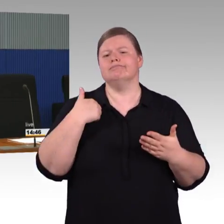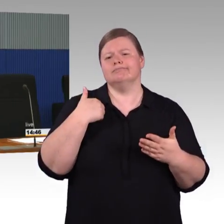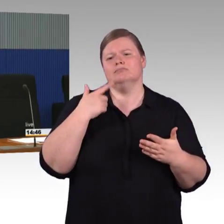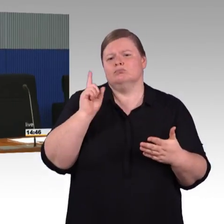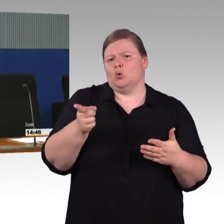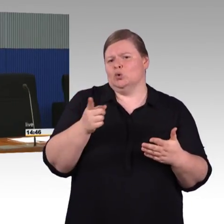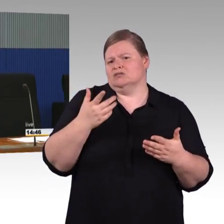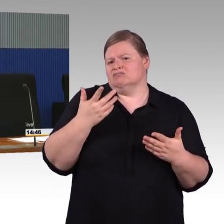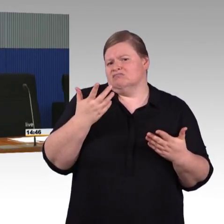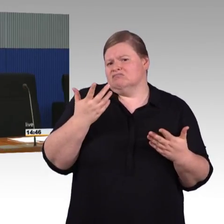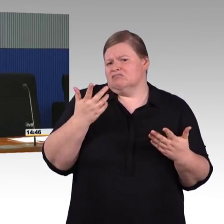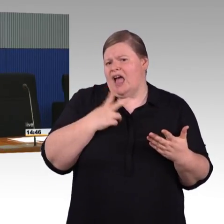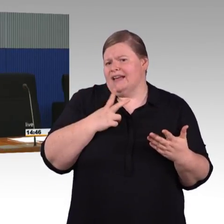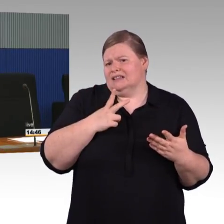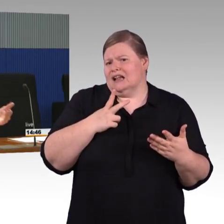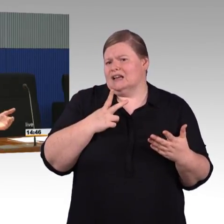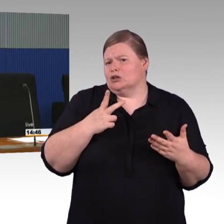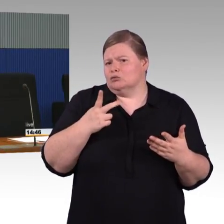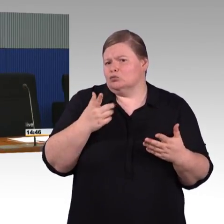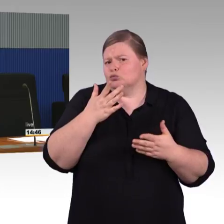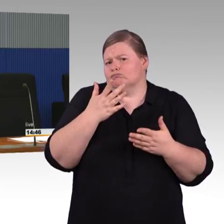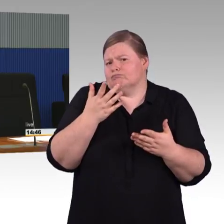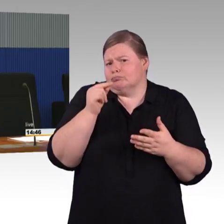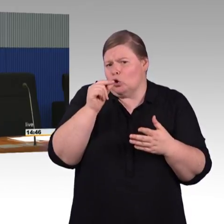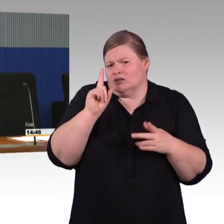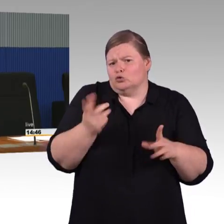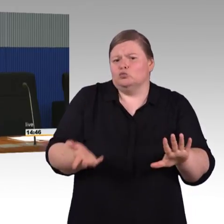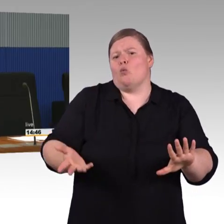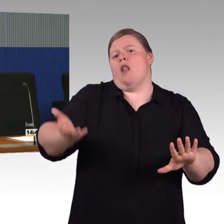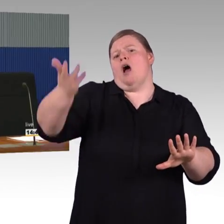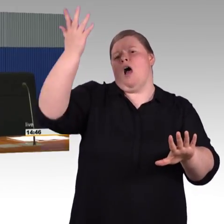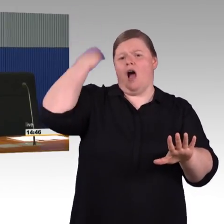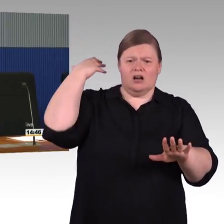dass er jetzt dringend anderen Projekten vorgezogen werden muss. Demzufolge würde man dann-